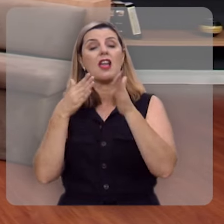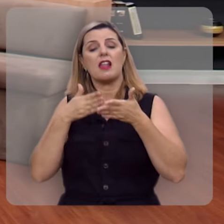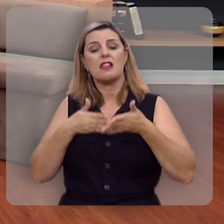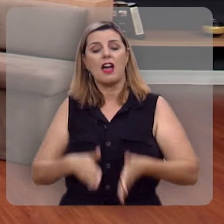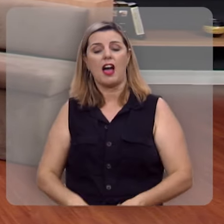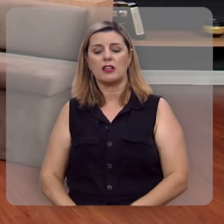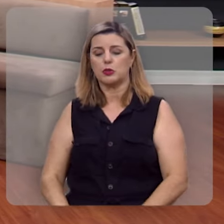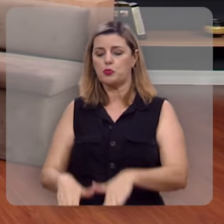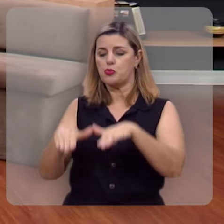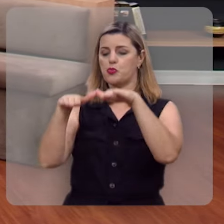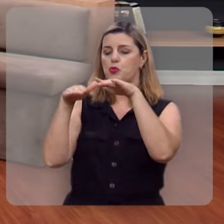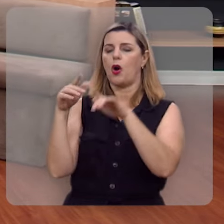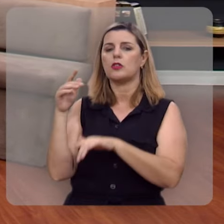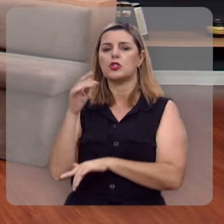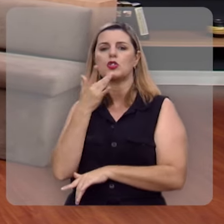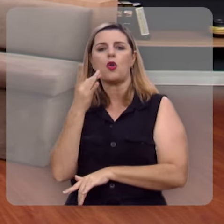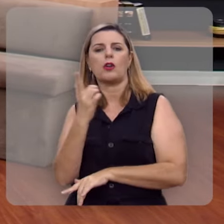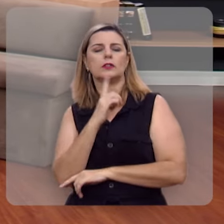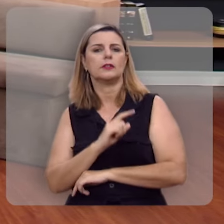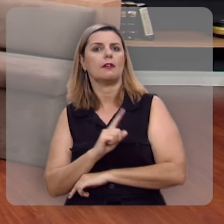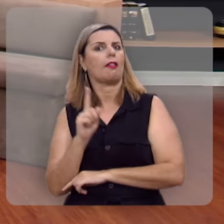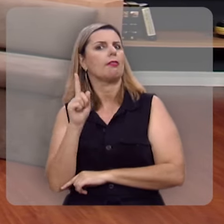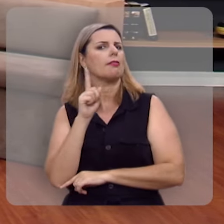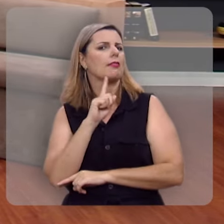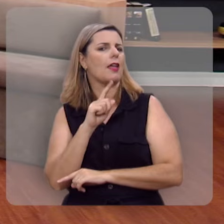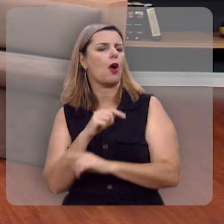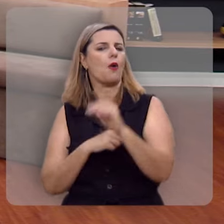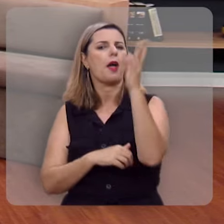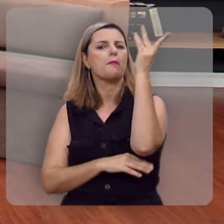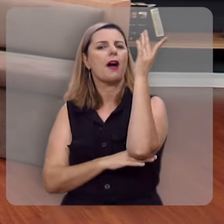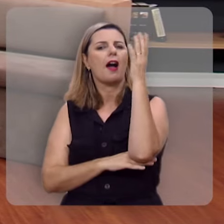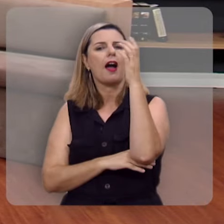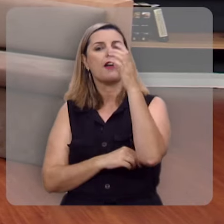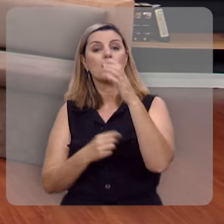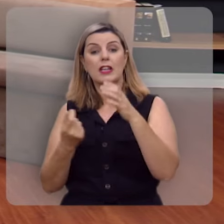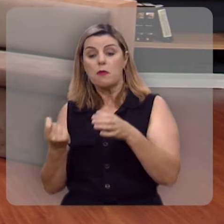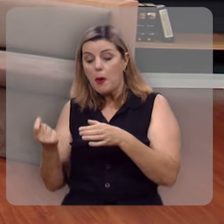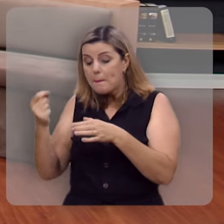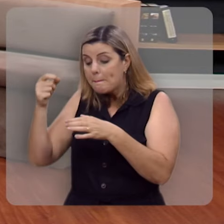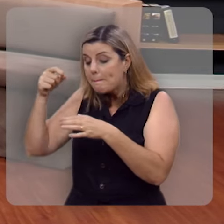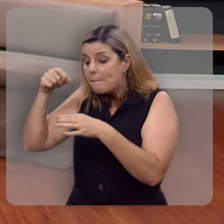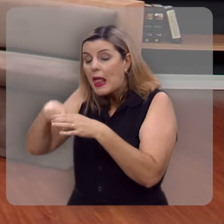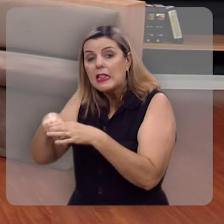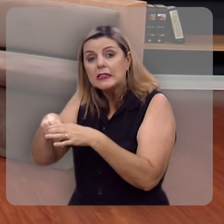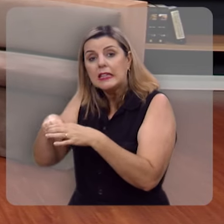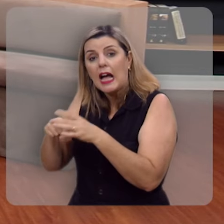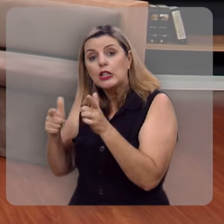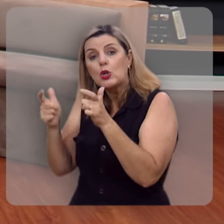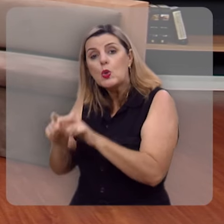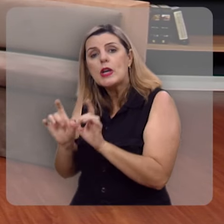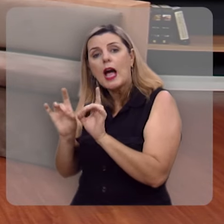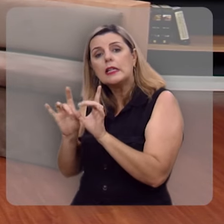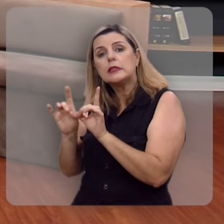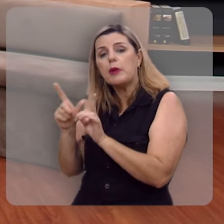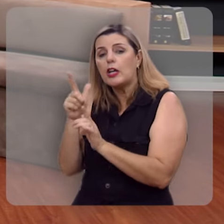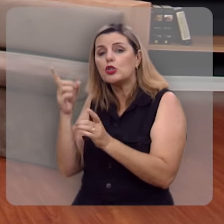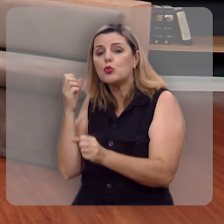e cresce por si mesma, esta é uma árvore plantada, num lugar especial, junto a correntes